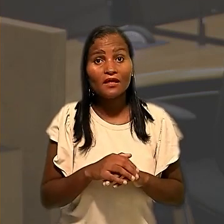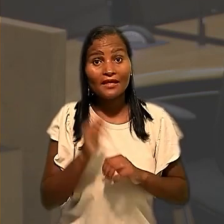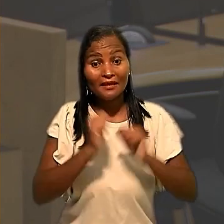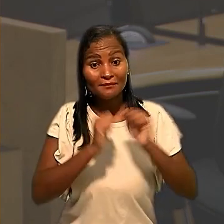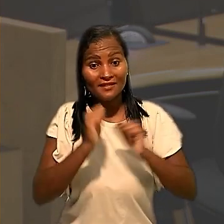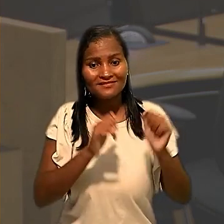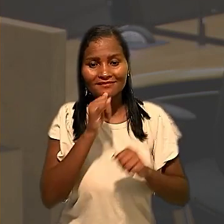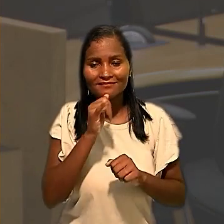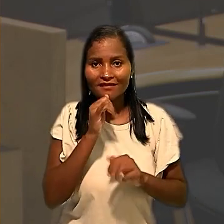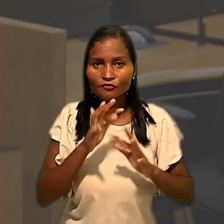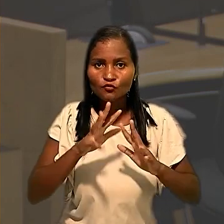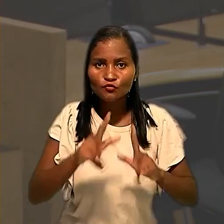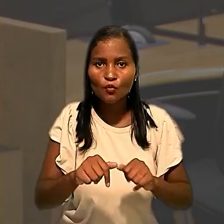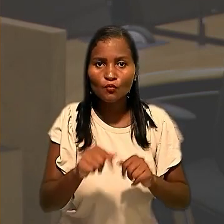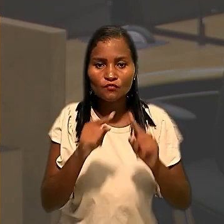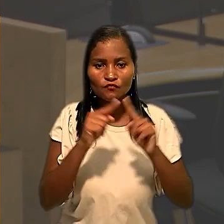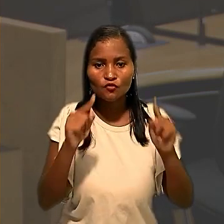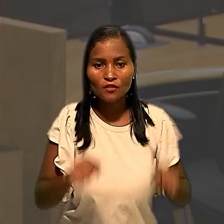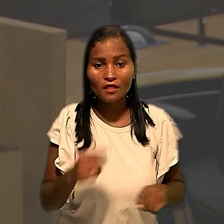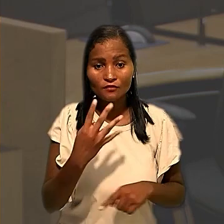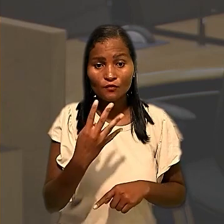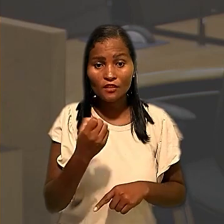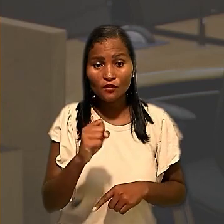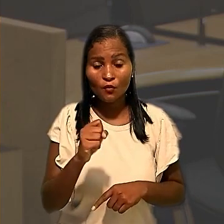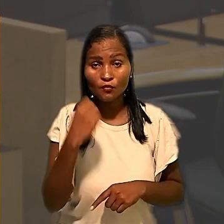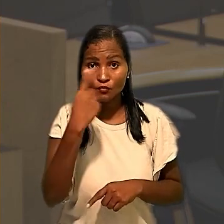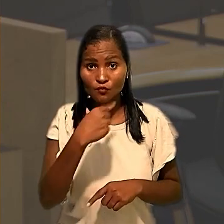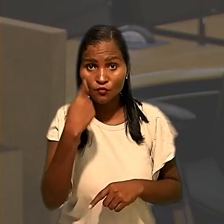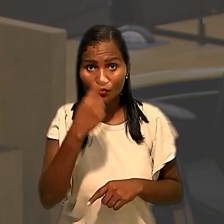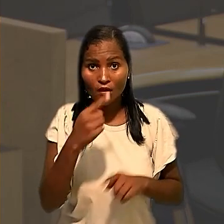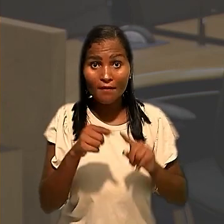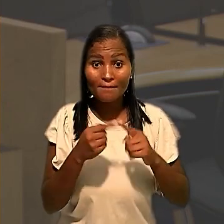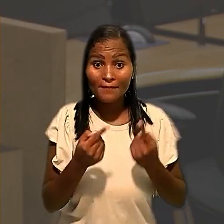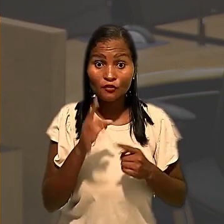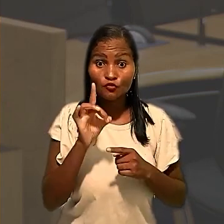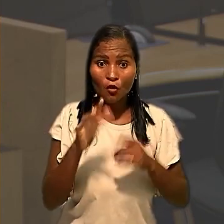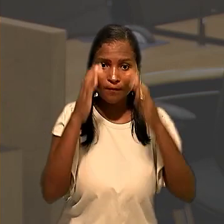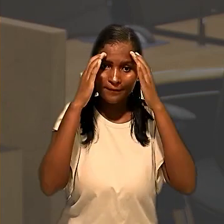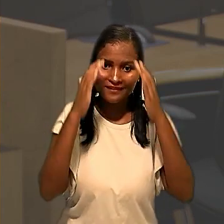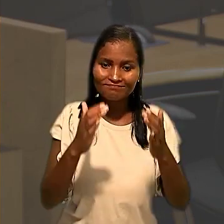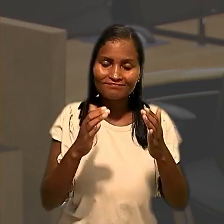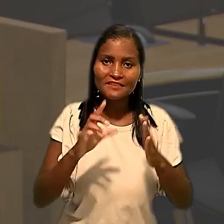os funcionários em 48 Horas. Entretanto, a medida só foi cumprida 5 dias depois,